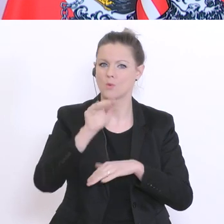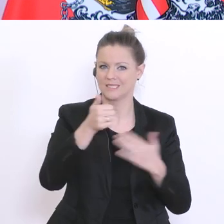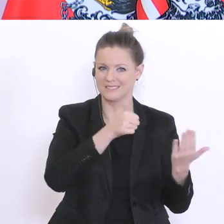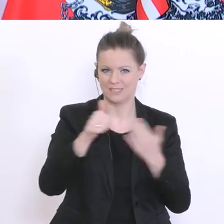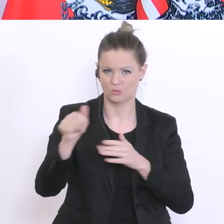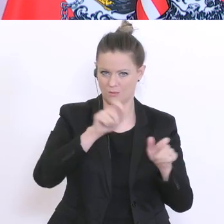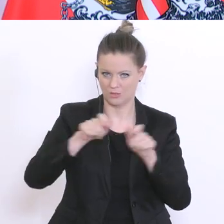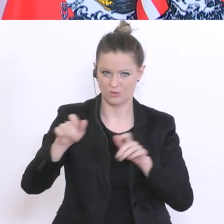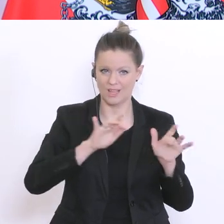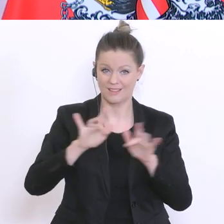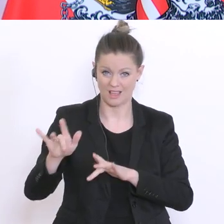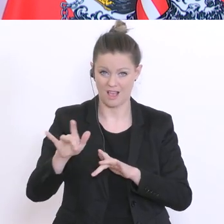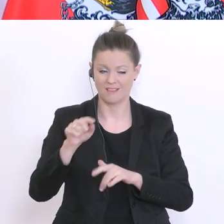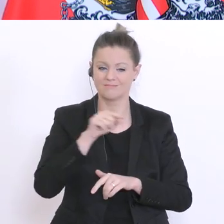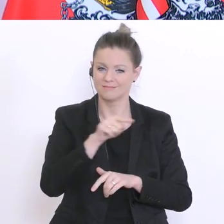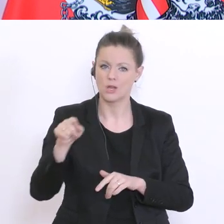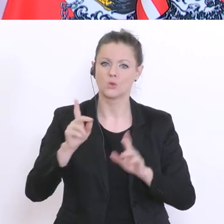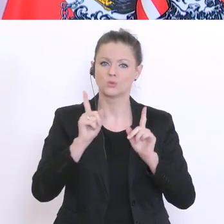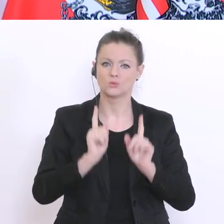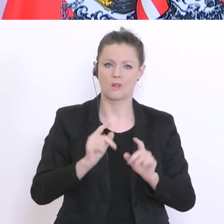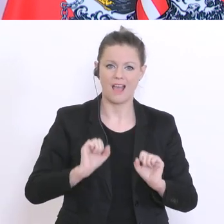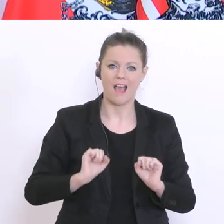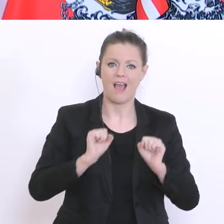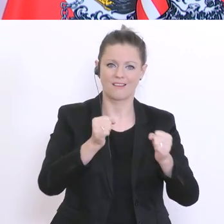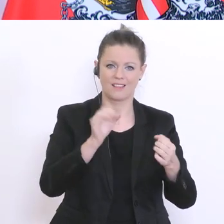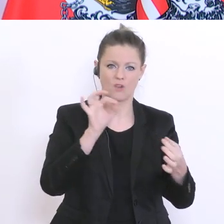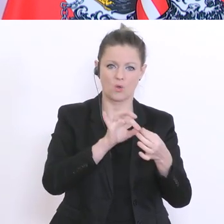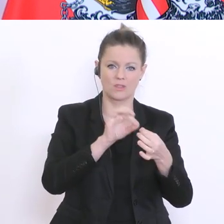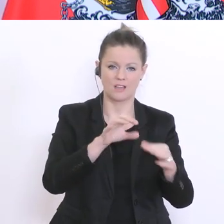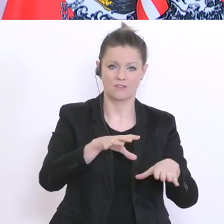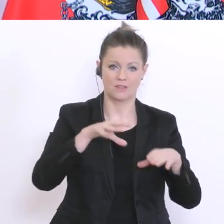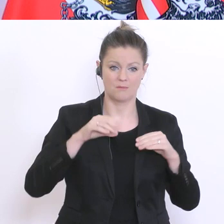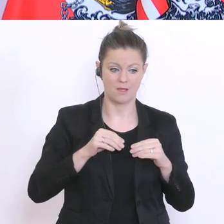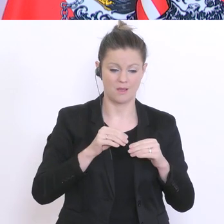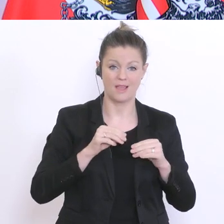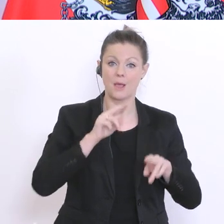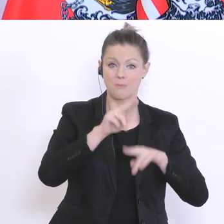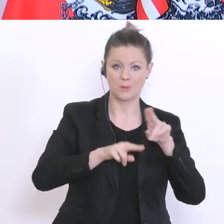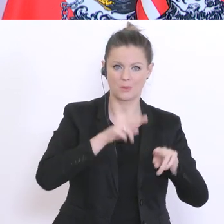Schülern und Schülerinnen Kontakt aufnehmen, die seit Beginn dieser Betreuungsphase, also seit dem